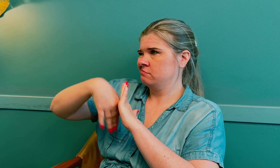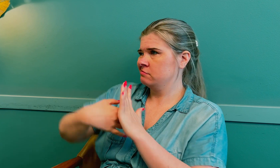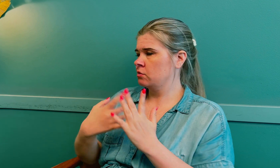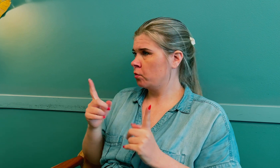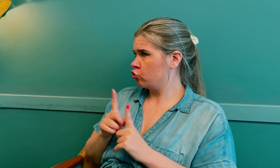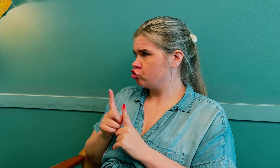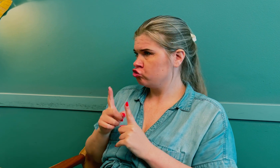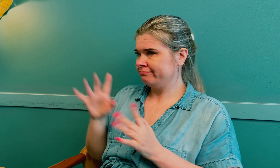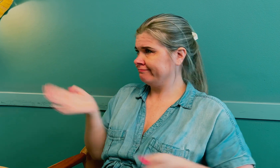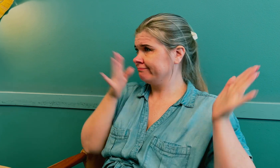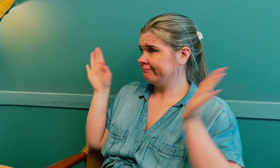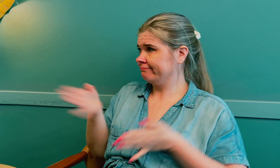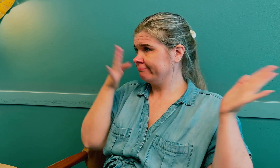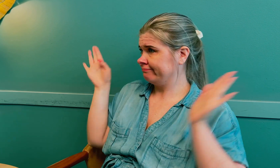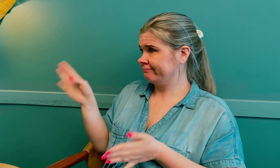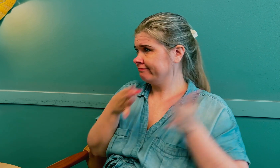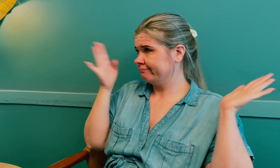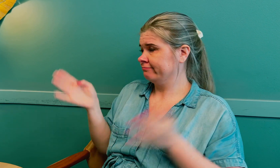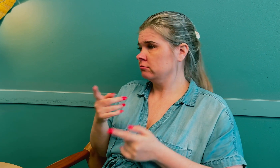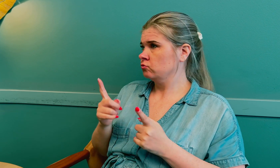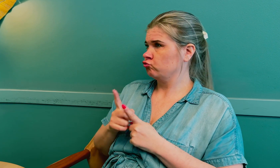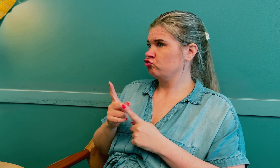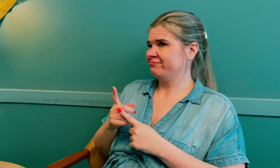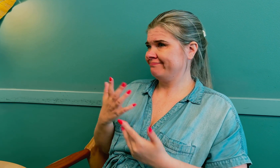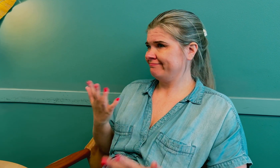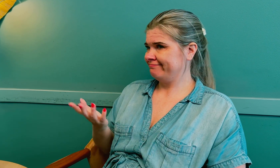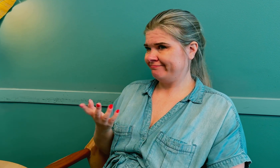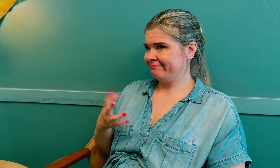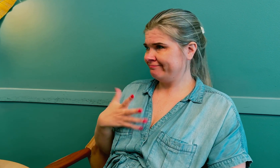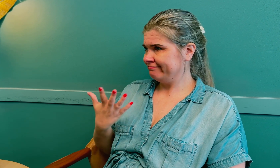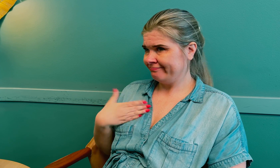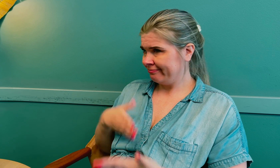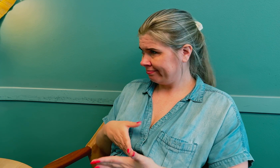Det varer ikke lengre, så da blir det fort inn og fort ut.